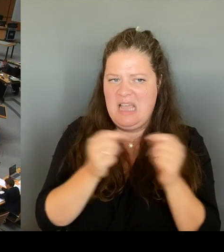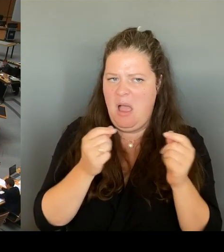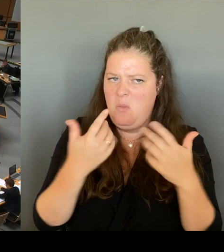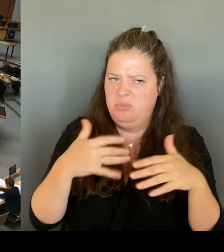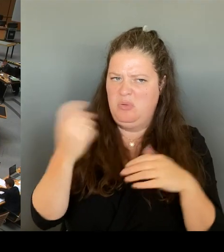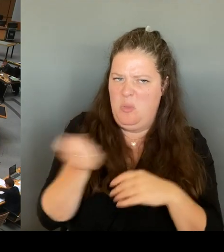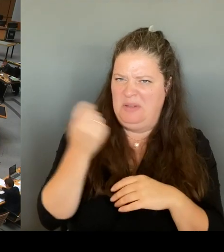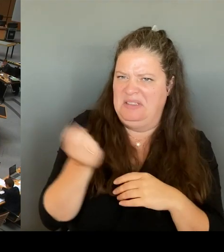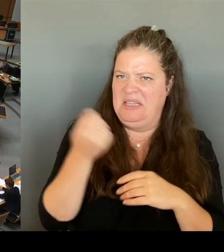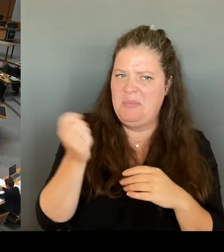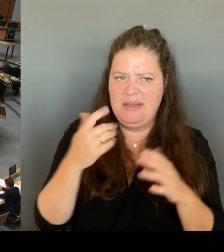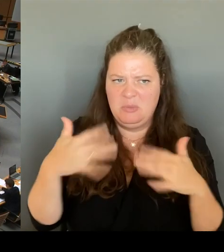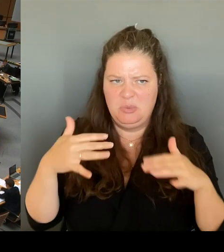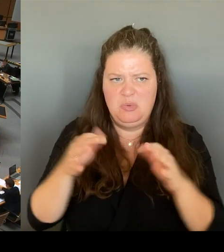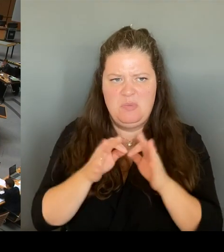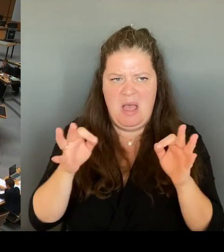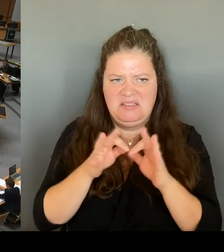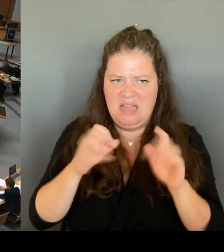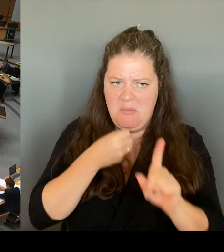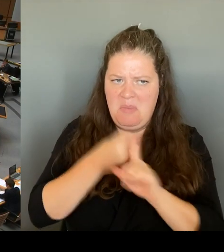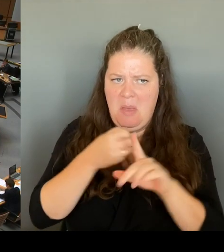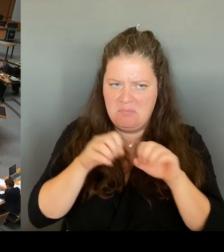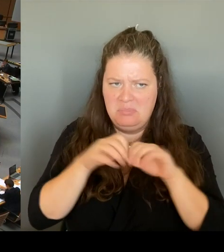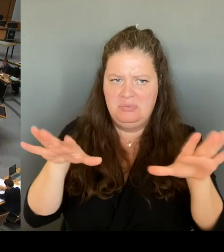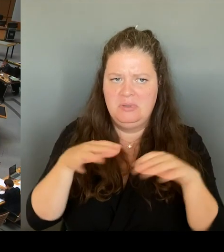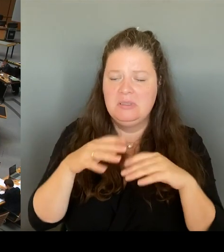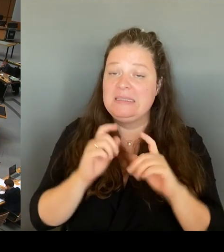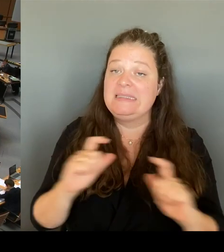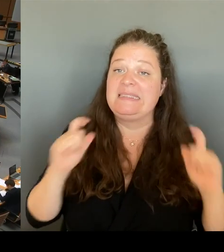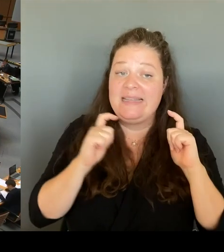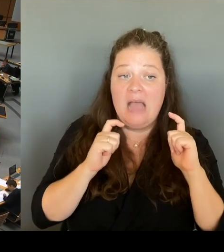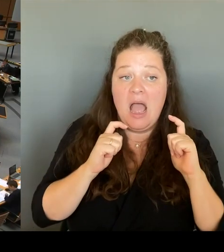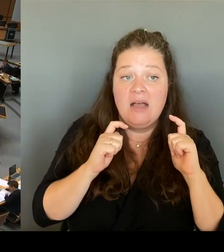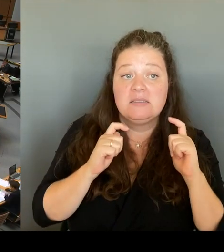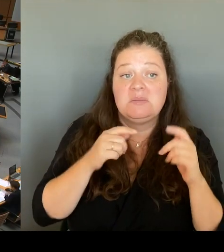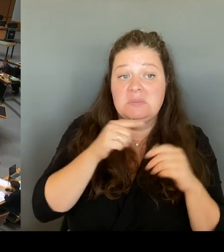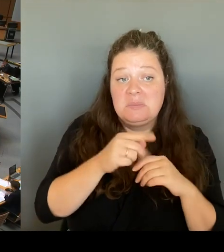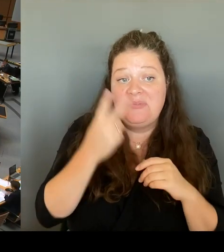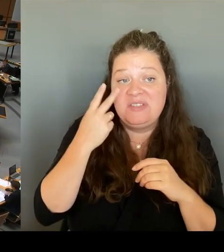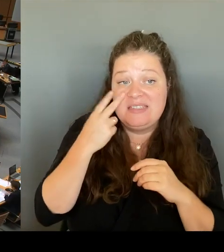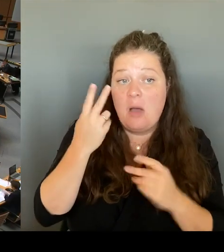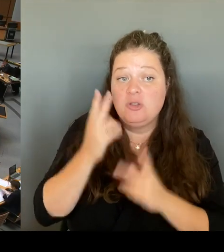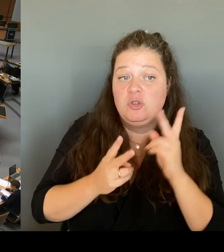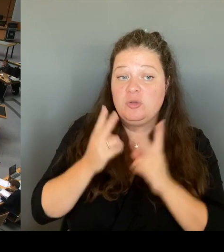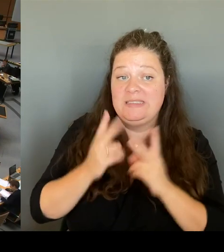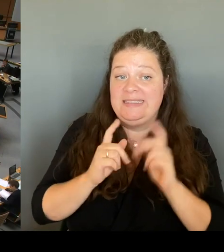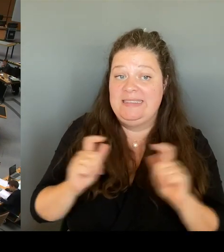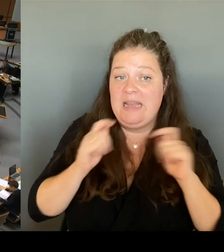Maßnahmen erlassen hat? Und kann sie dann weiterhin als Justizsenatorin wirklich für Recht und Gesetz einstehen?